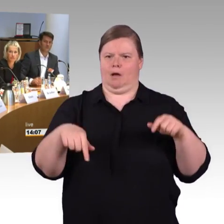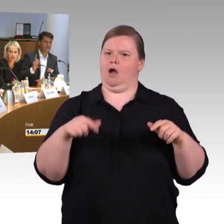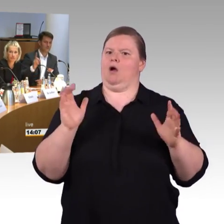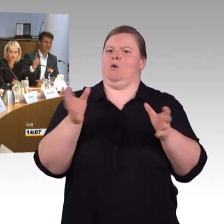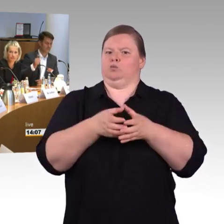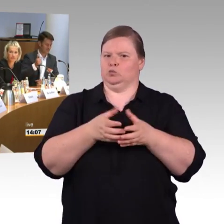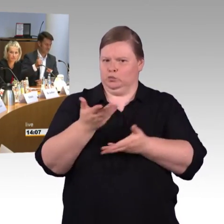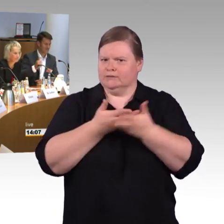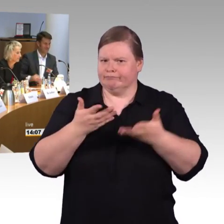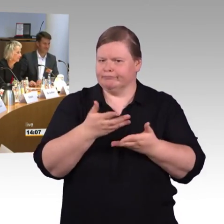(Rednerwechsel) So ist es gut.